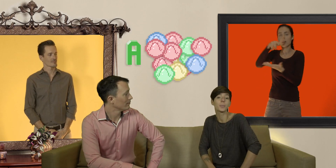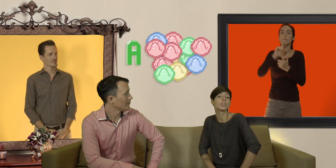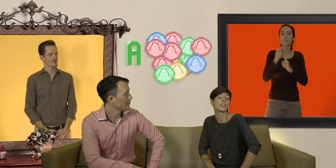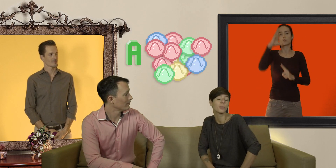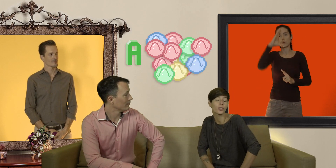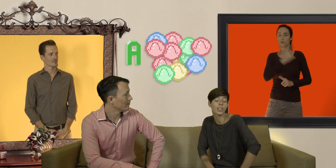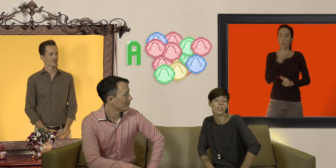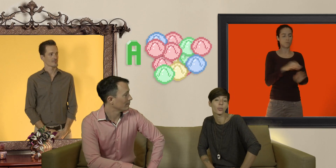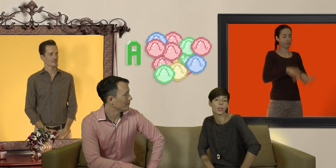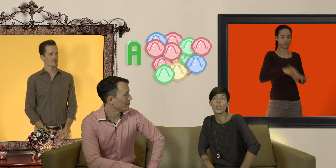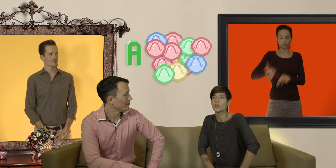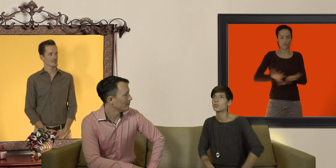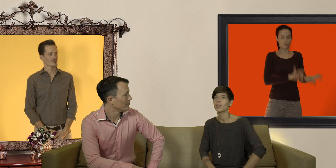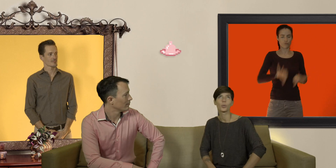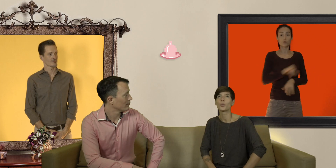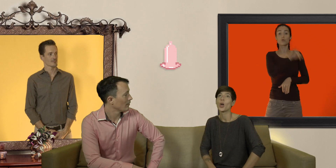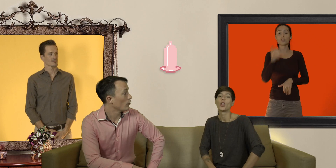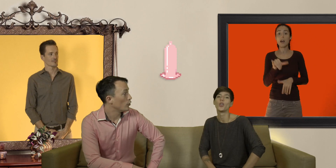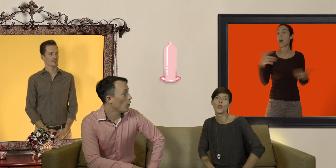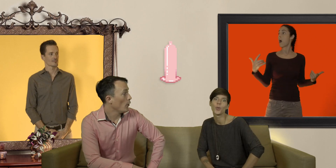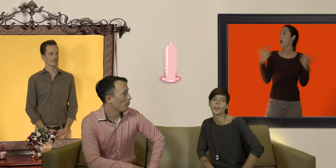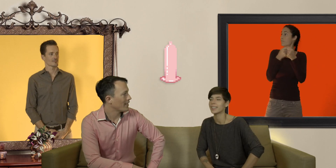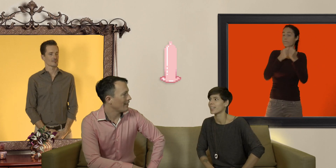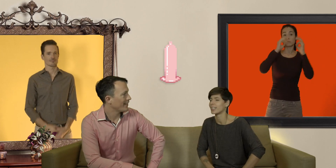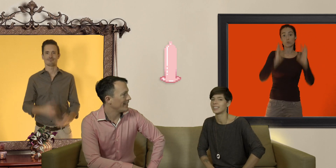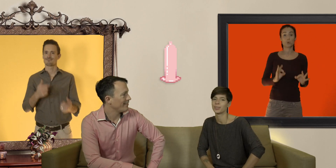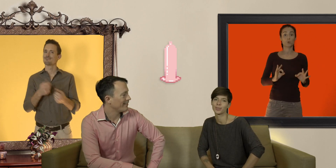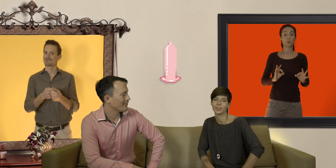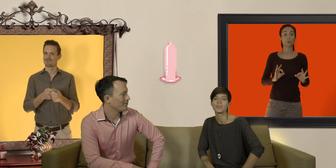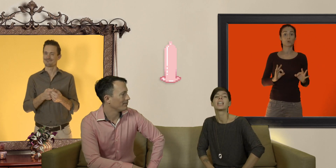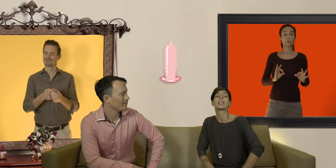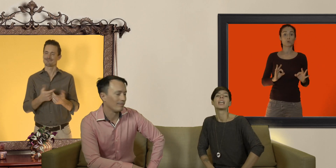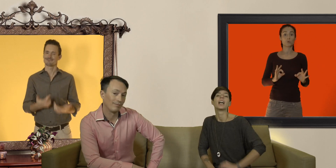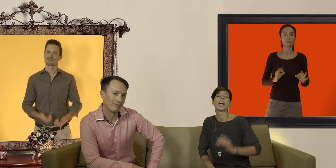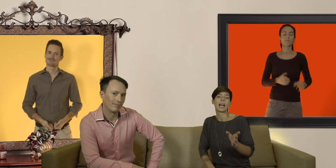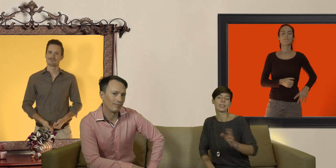bien tranquillement dans sa chambre jusqu'à ce qu'on trouve LE préservatif à ce moment là